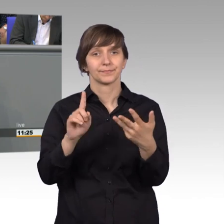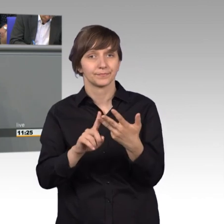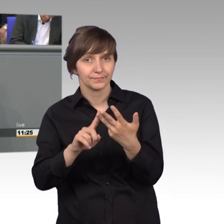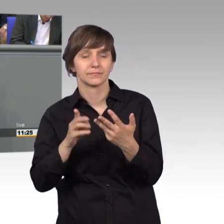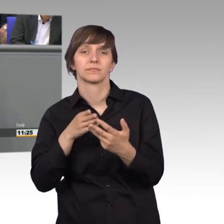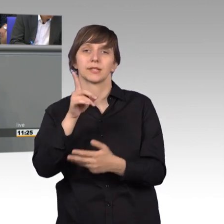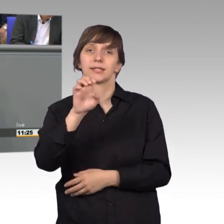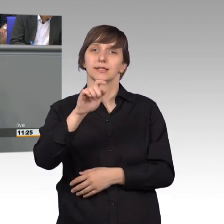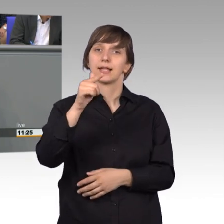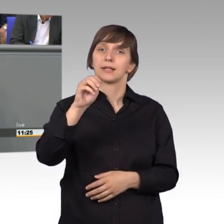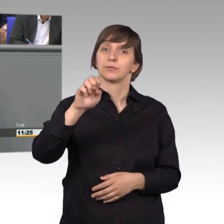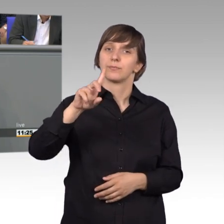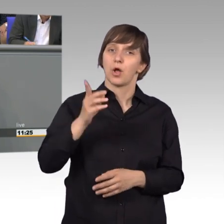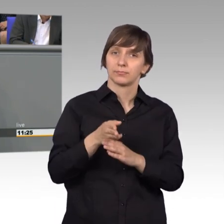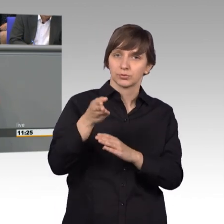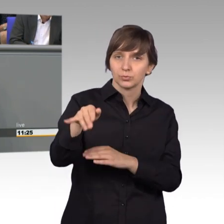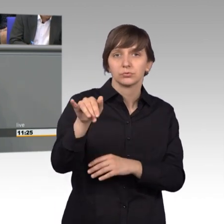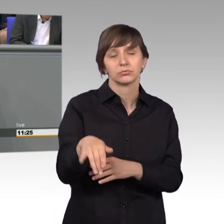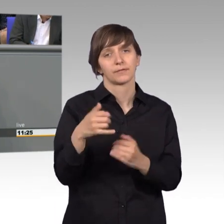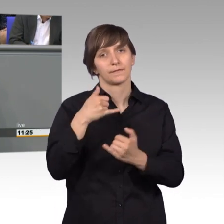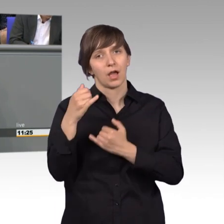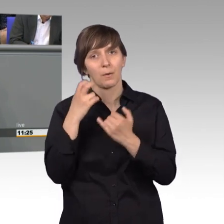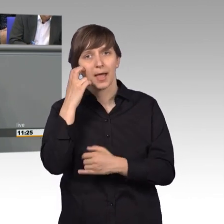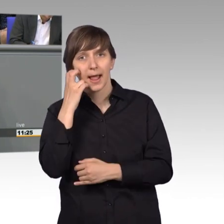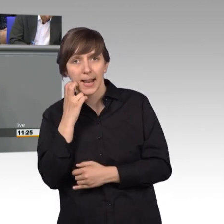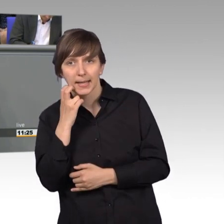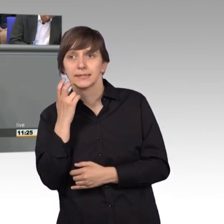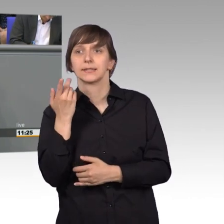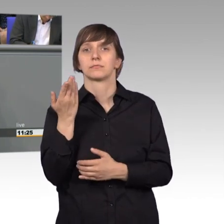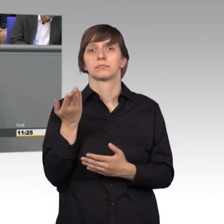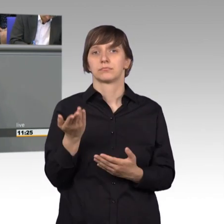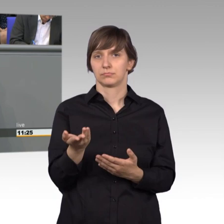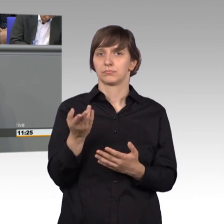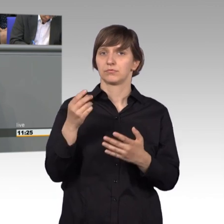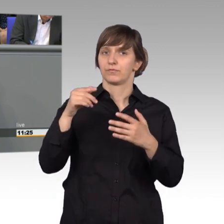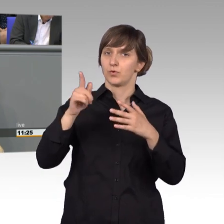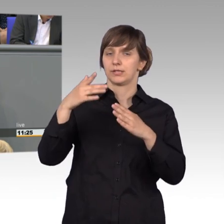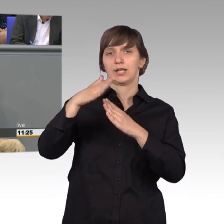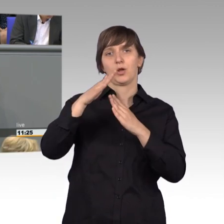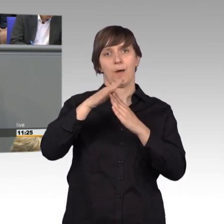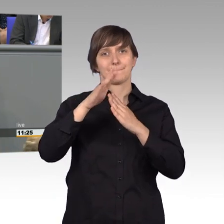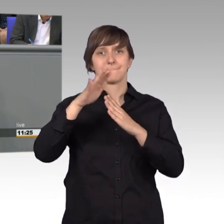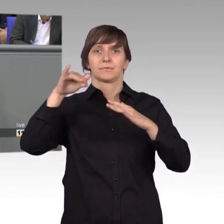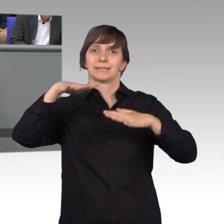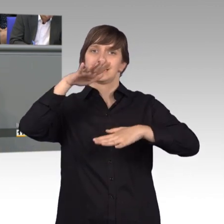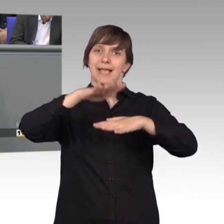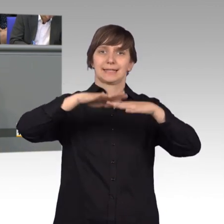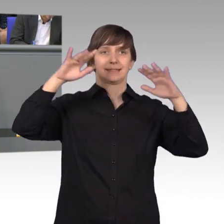wo eine ältere Dame sich von einem grauen Netzverteilkasten der Telekom gestört fühle, weil es die Sicht auf die Straße